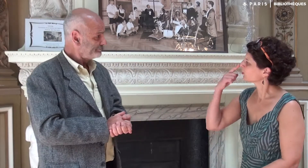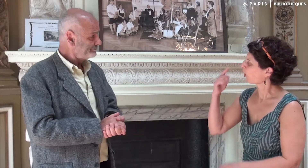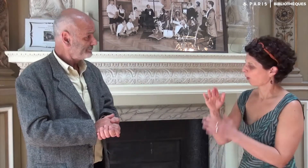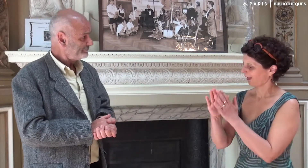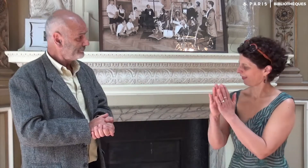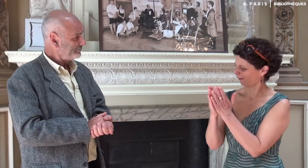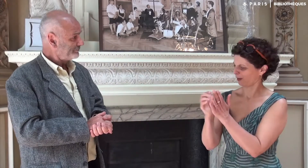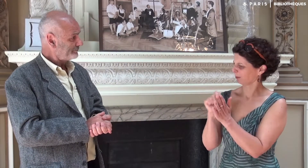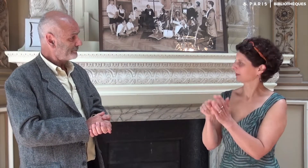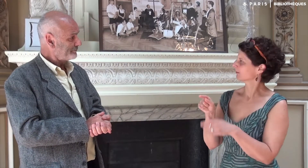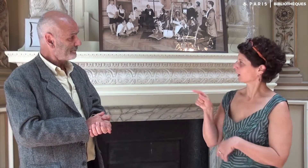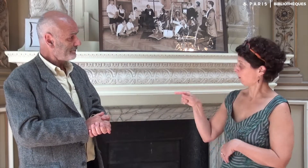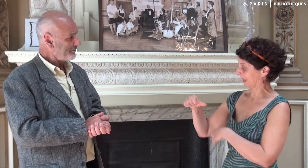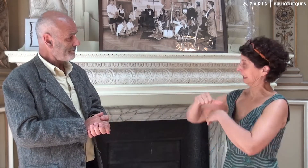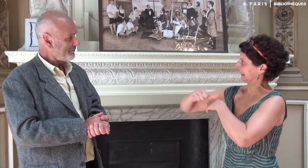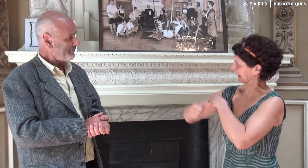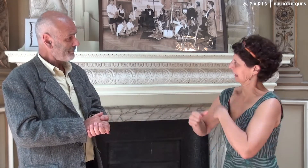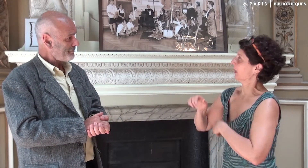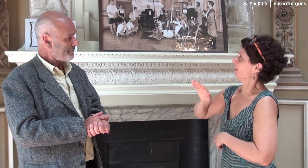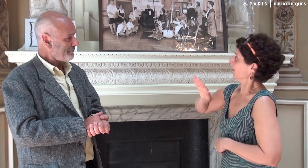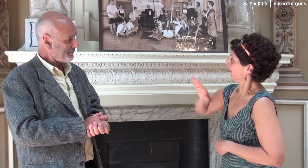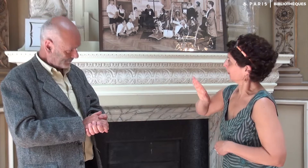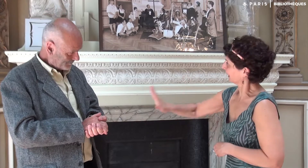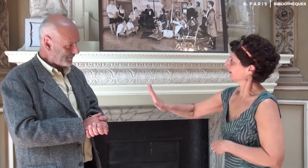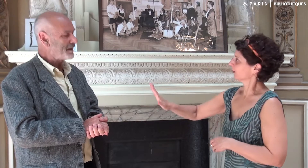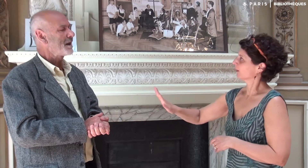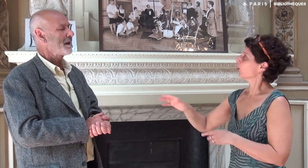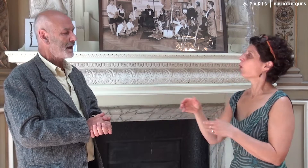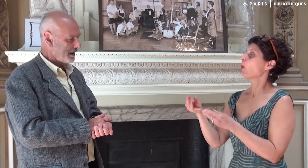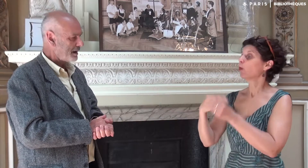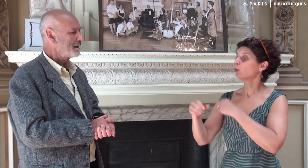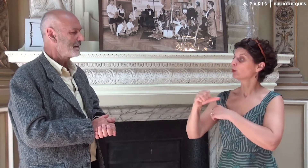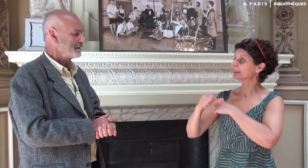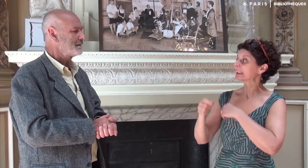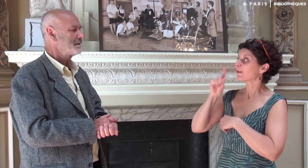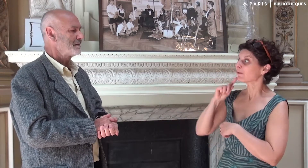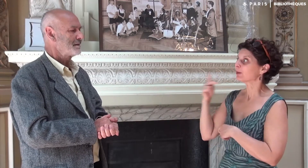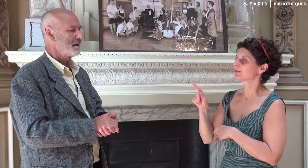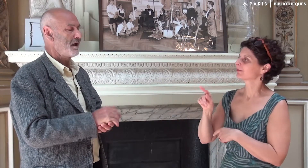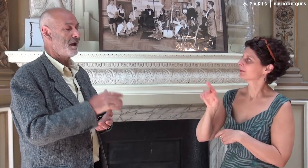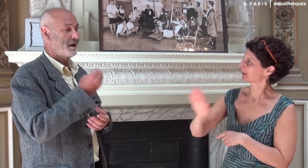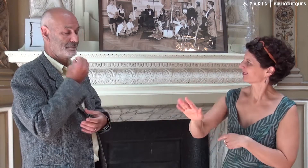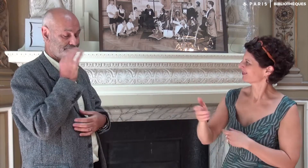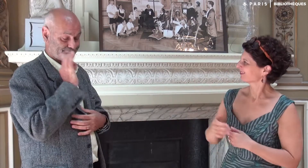Tu sens que ce livre est écrit dans ton style ou dans celui de ta fille ?